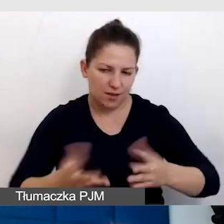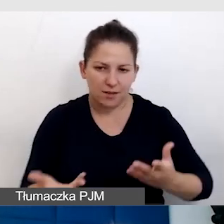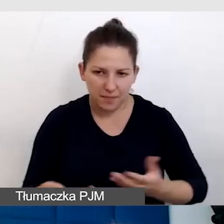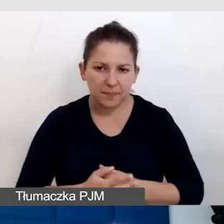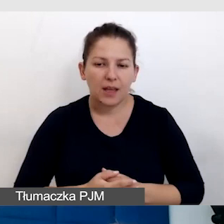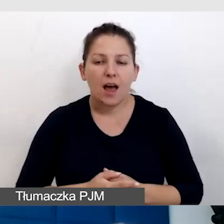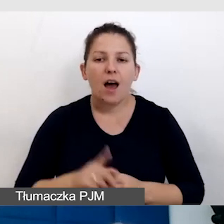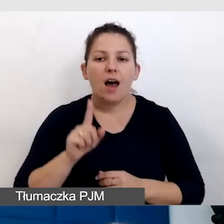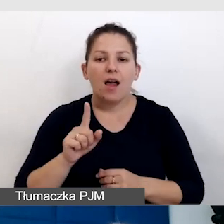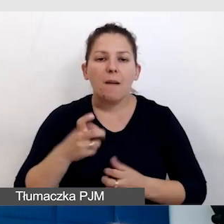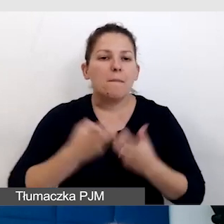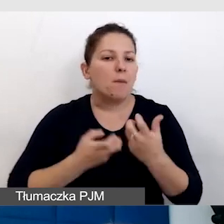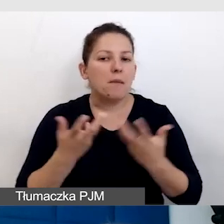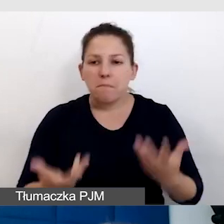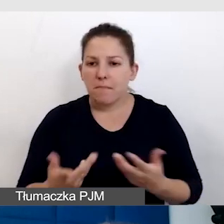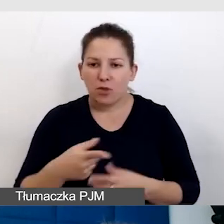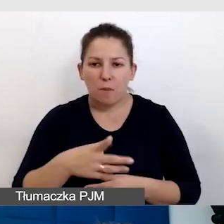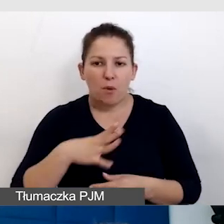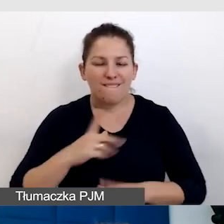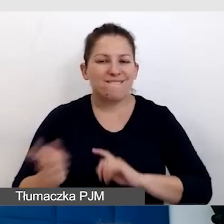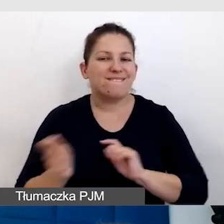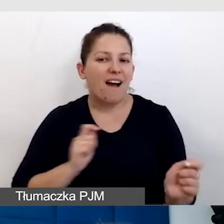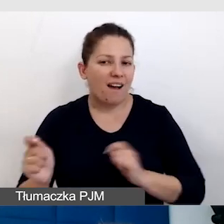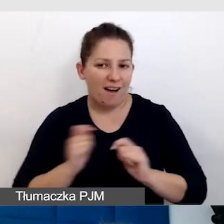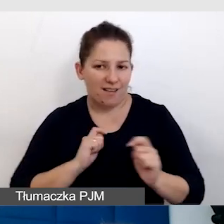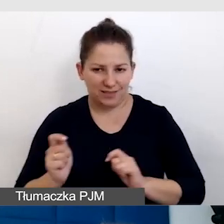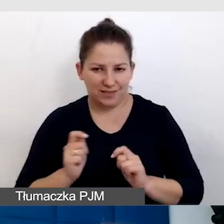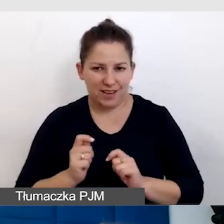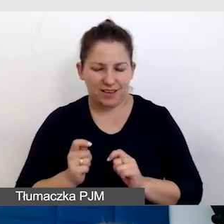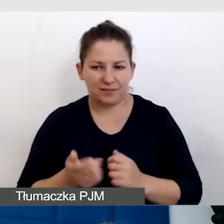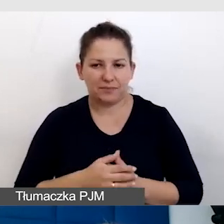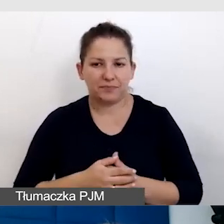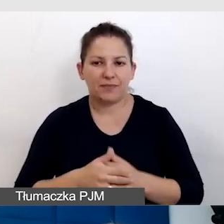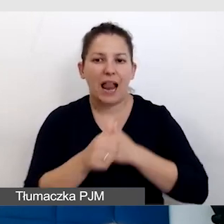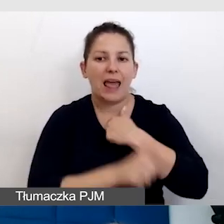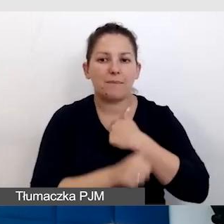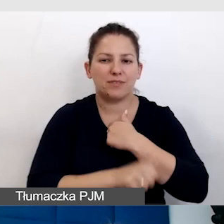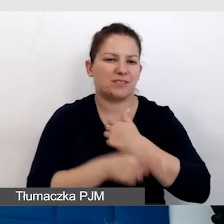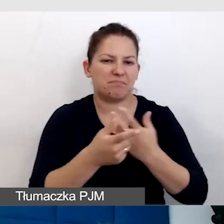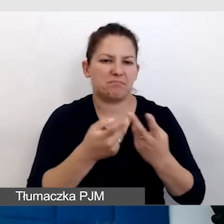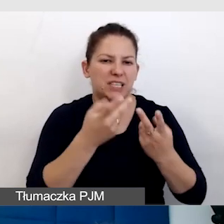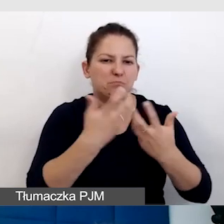Problem był taki, że to były wakacje, sprzęt w lipcu był nieużywany,